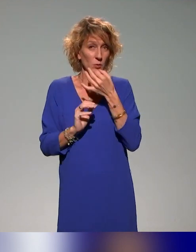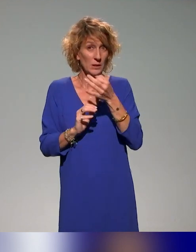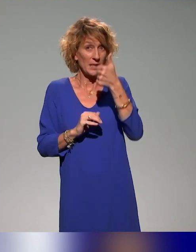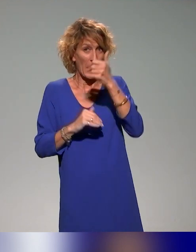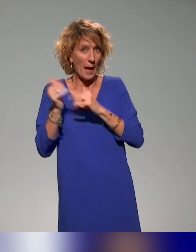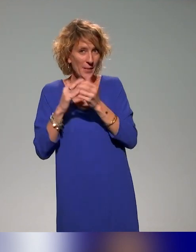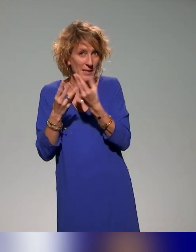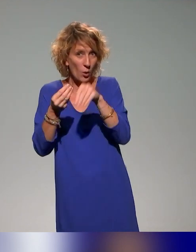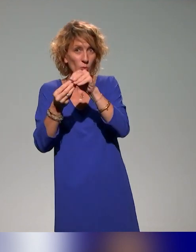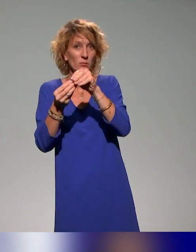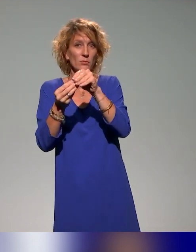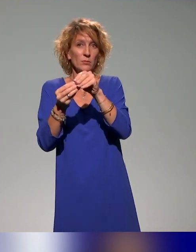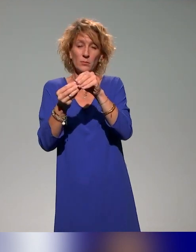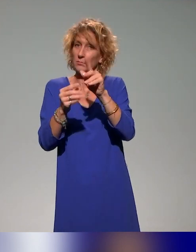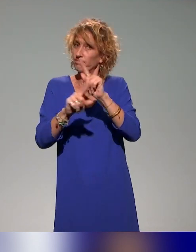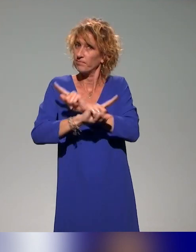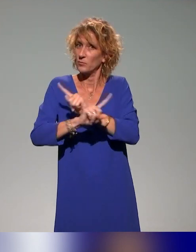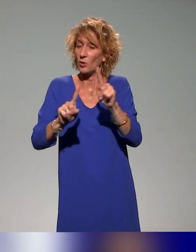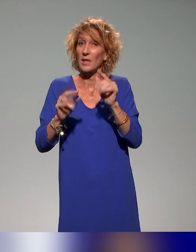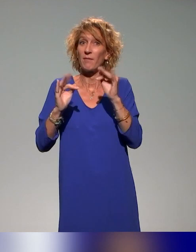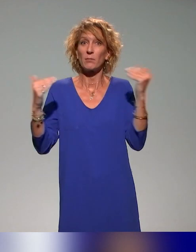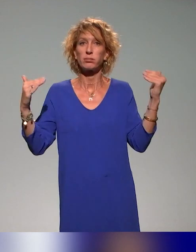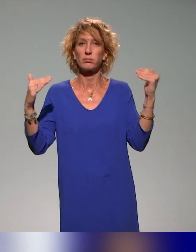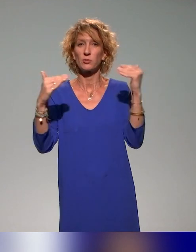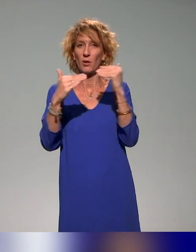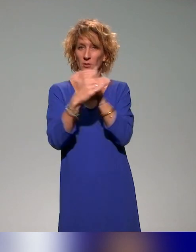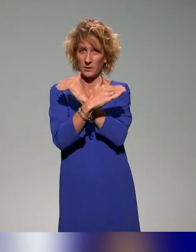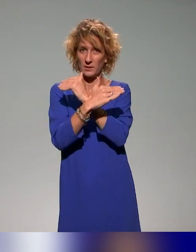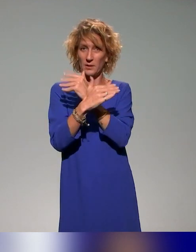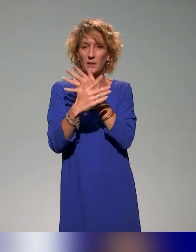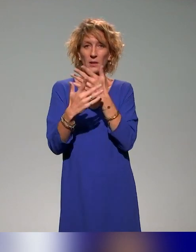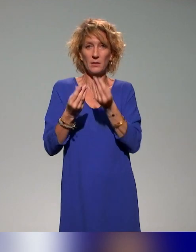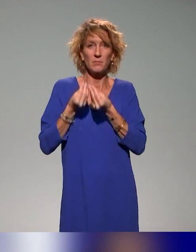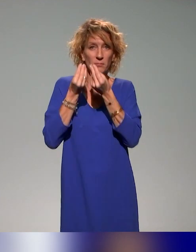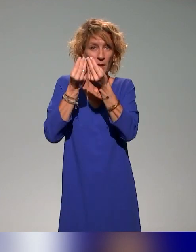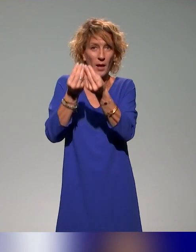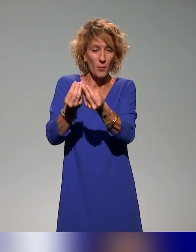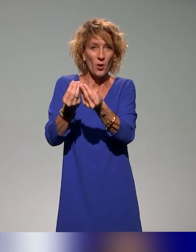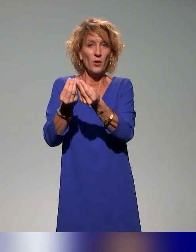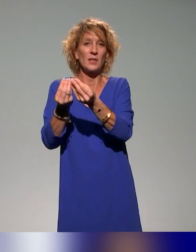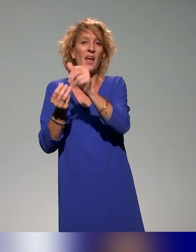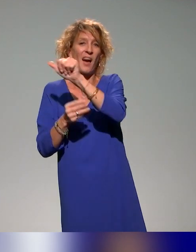dans cette association, mais une transversalité qui va aider les AV et les IP, comme on dit dans notre jargon,